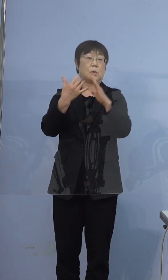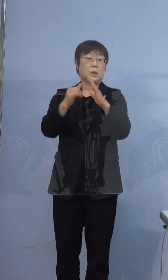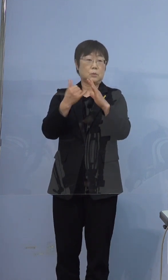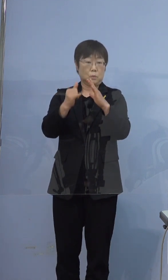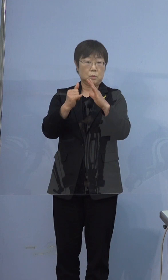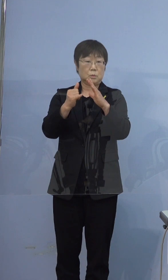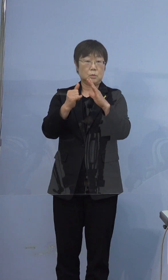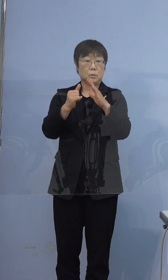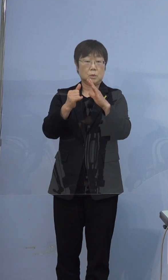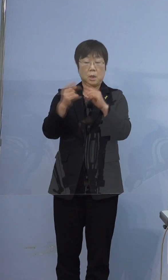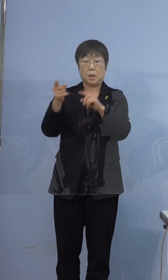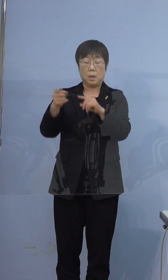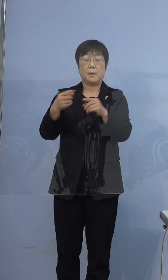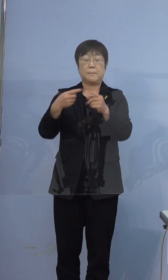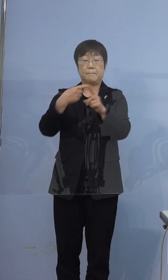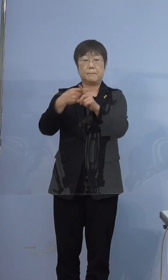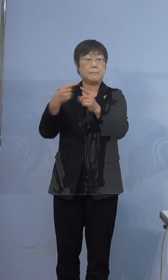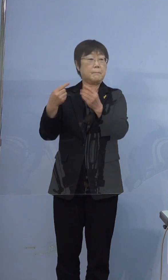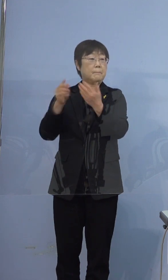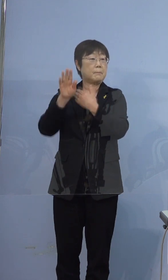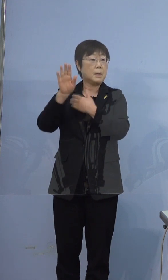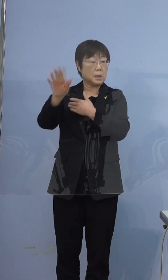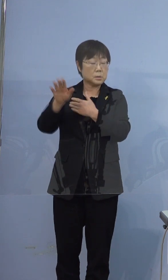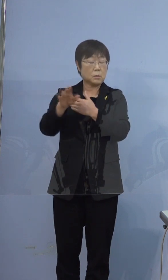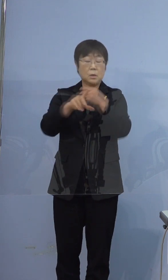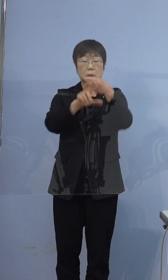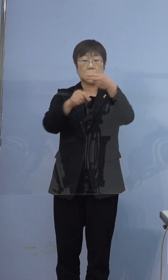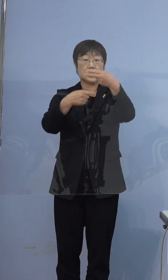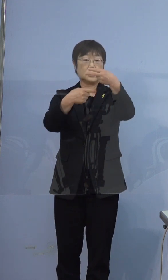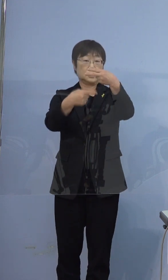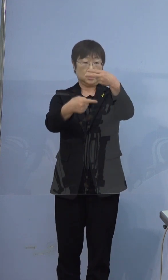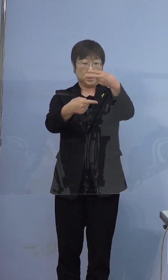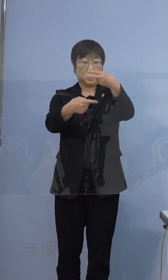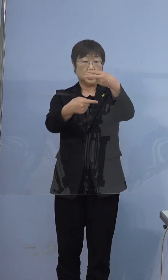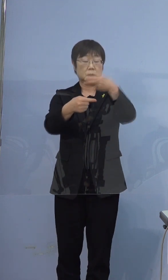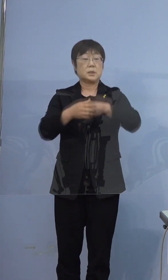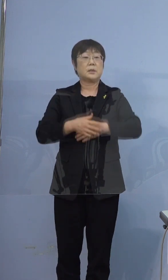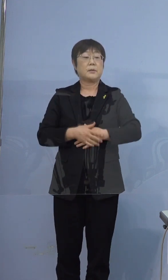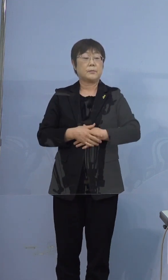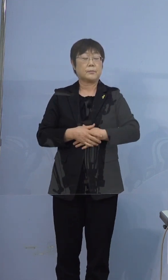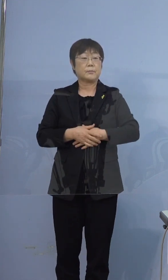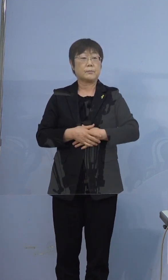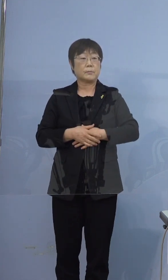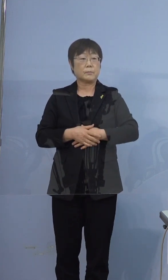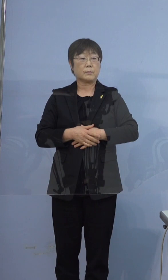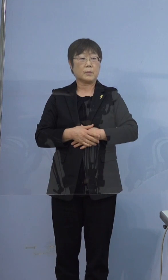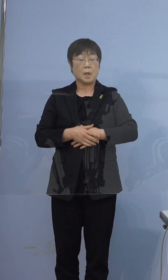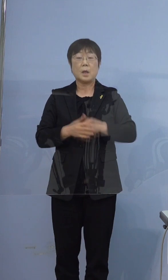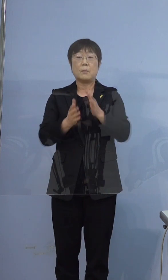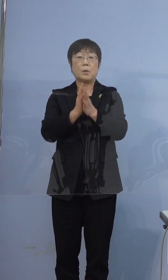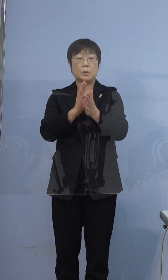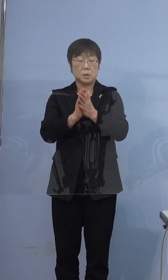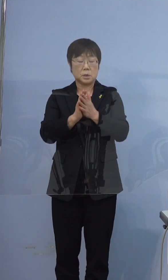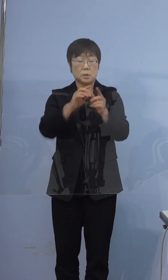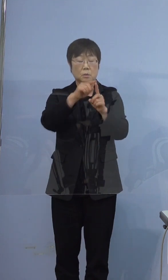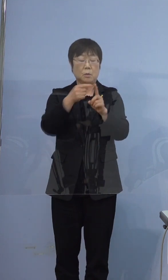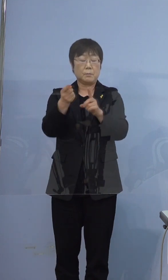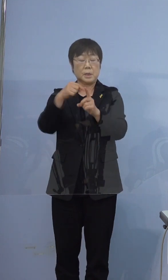この方が陽性と判明したあと 2月1日に、再度PCR検査を実施して